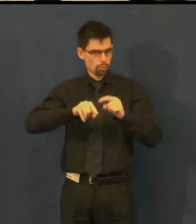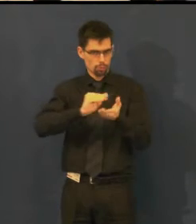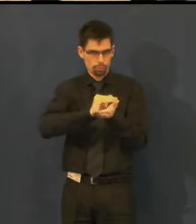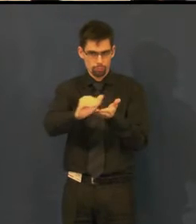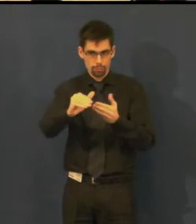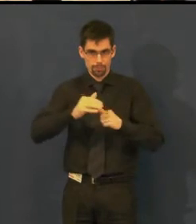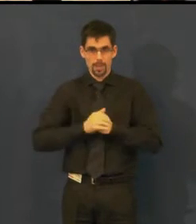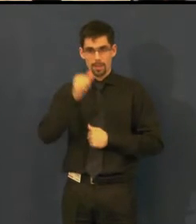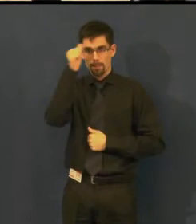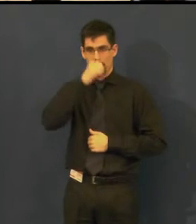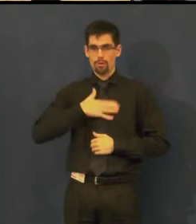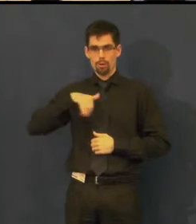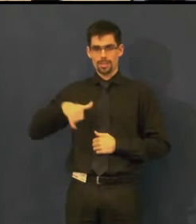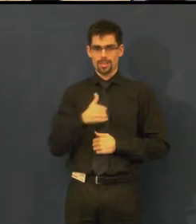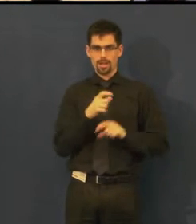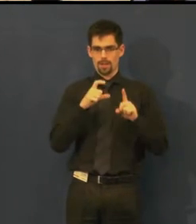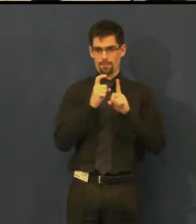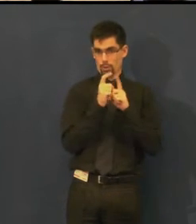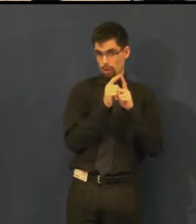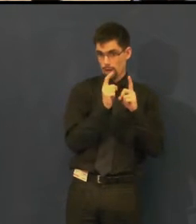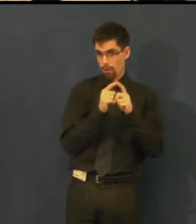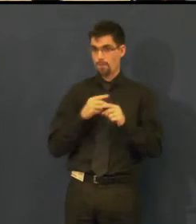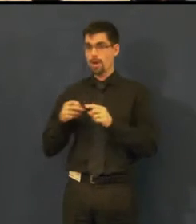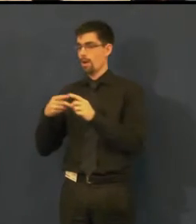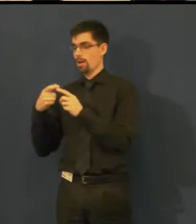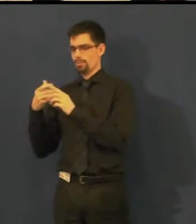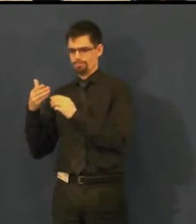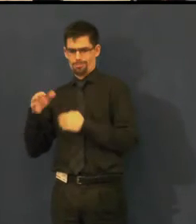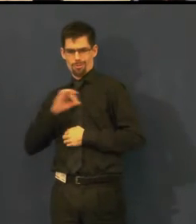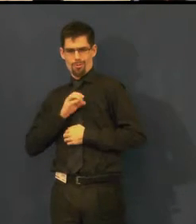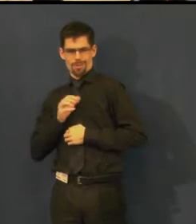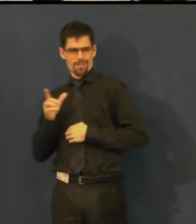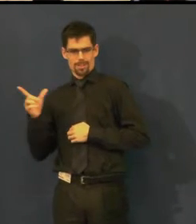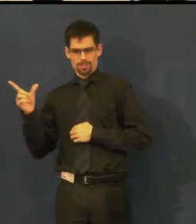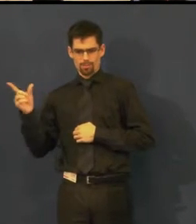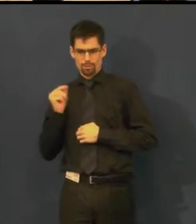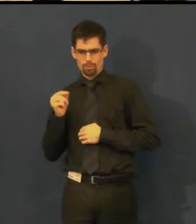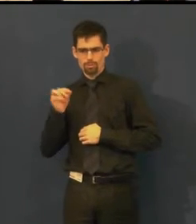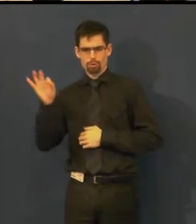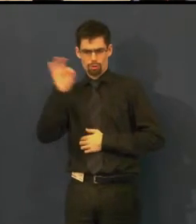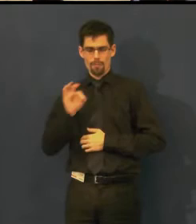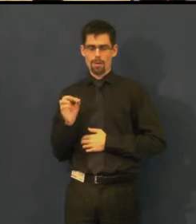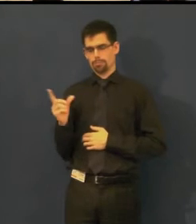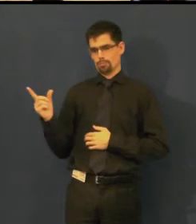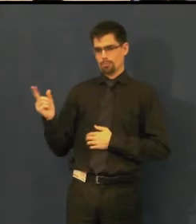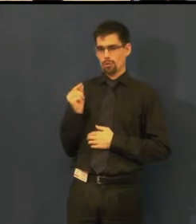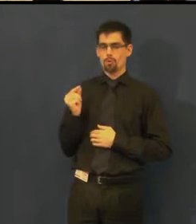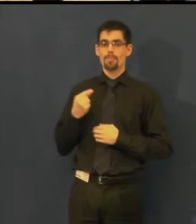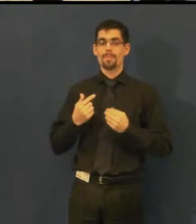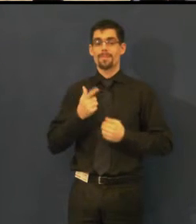Moje jméno je Jitka Dvořáková, kolegyně Eva Šojdelová je tady vedle mne, my nejsme herečky,